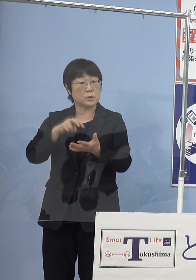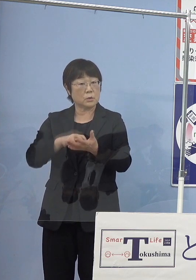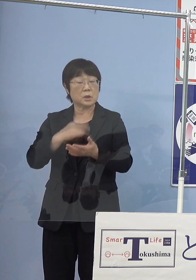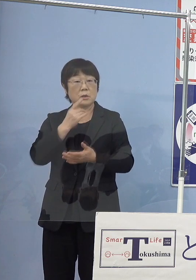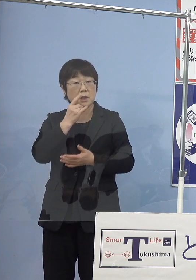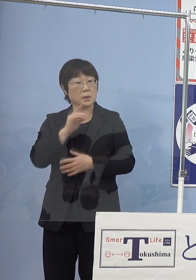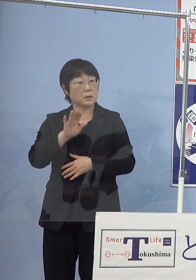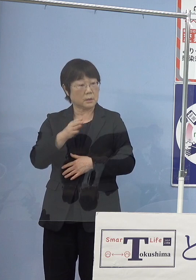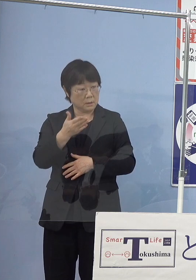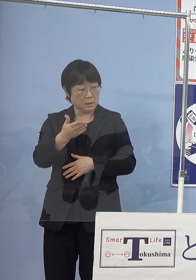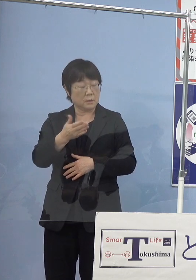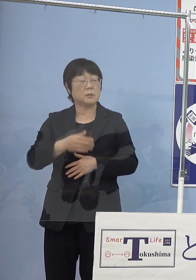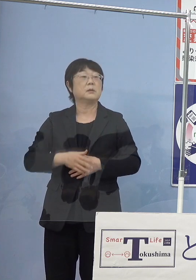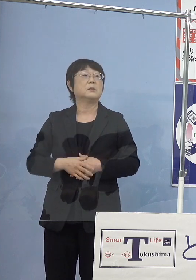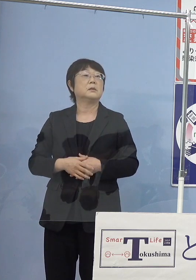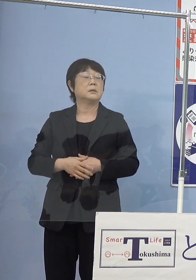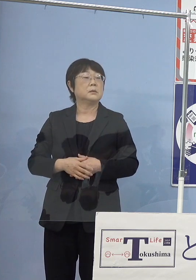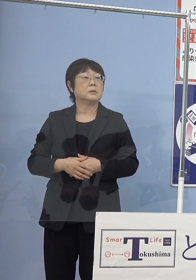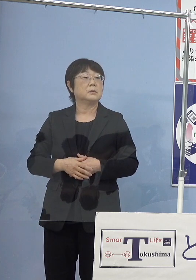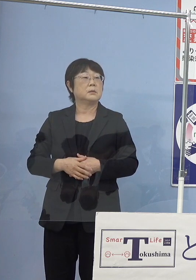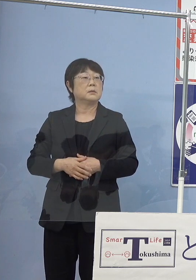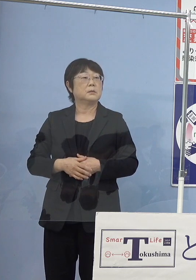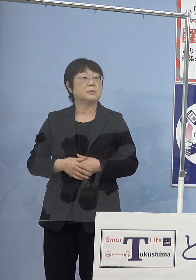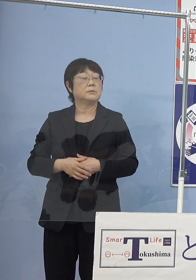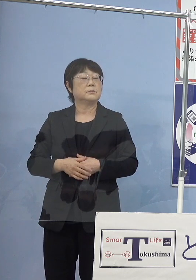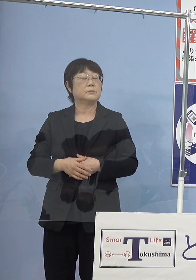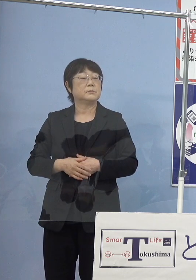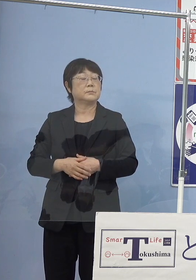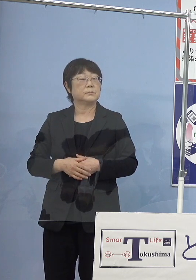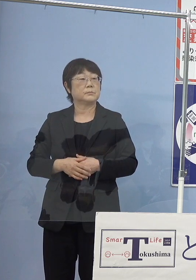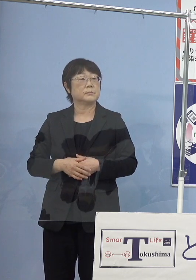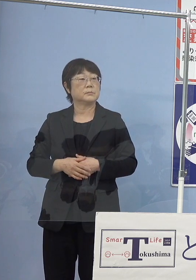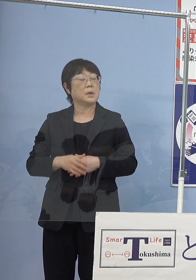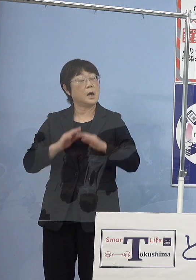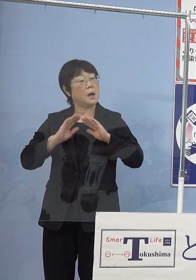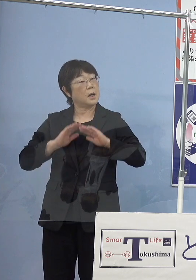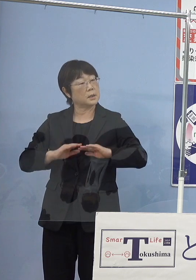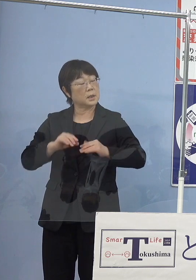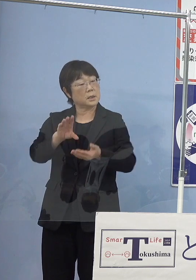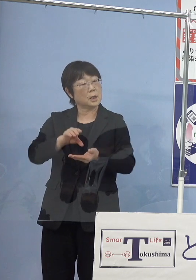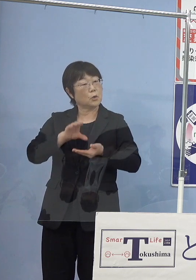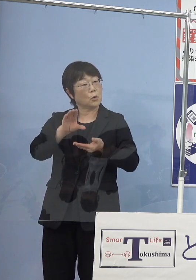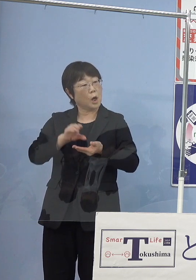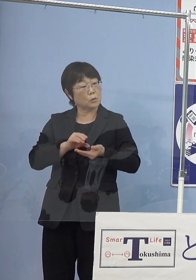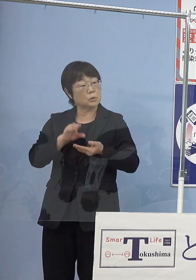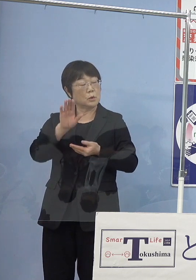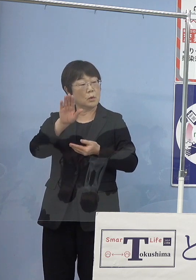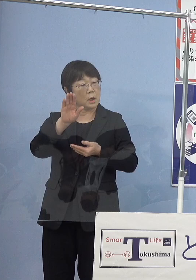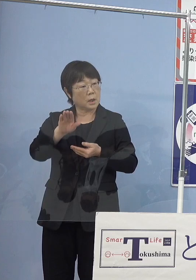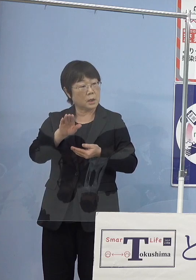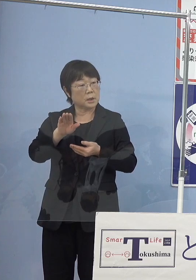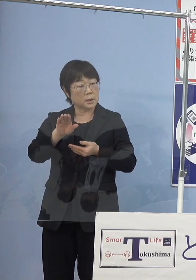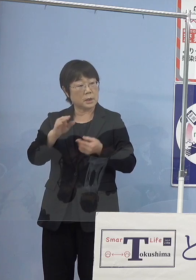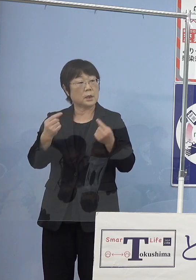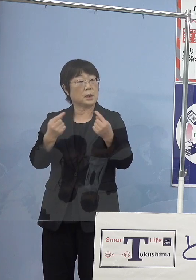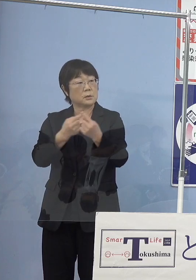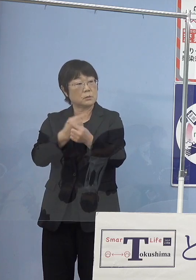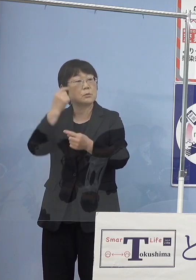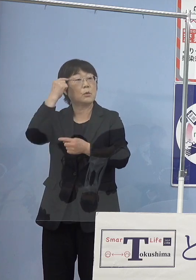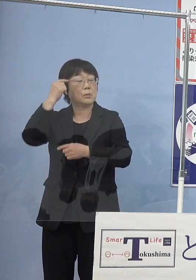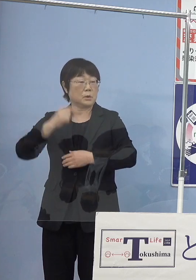いわゆるより安定した収穫に これからなっていこうということと思うんですけれども